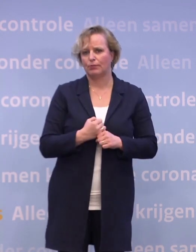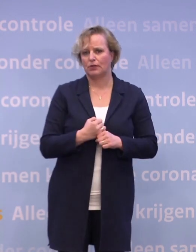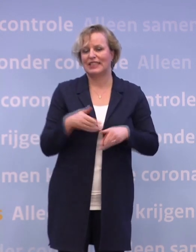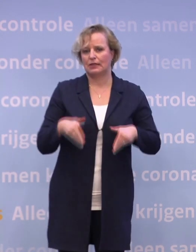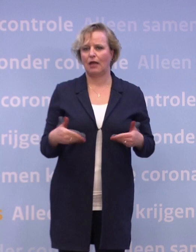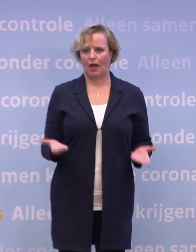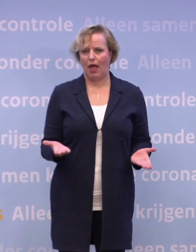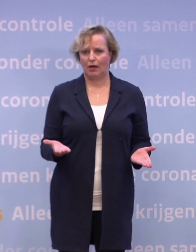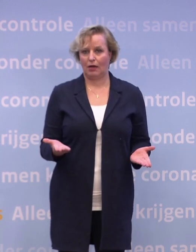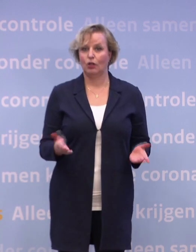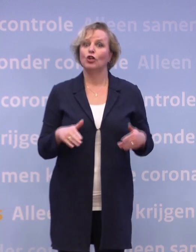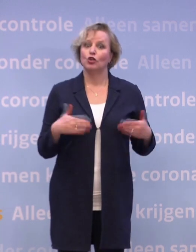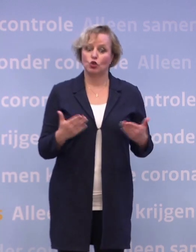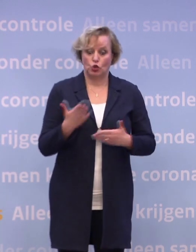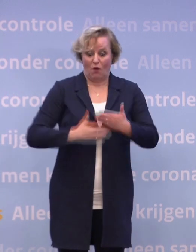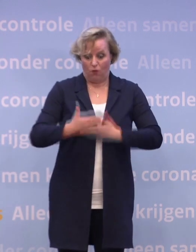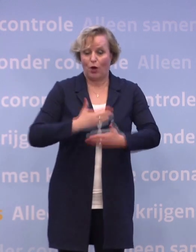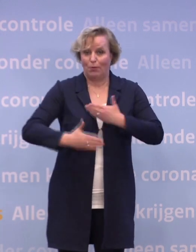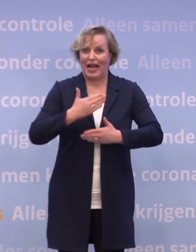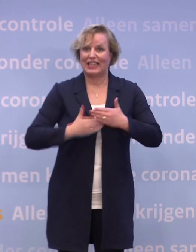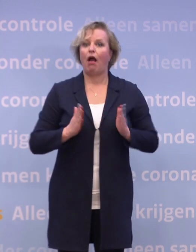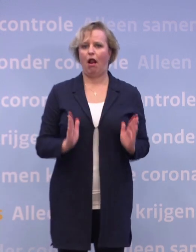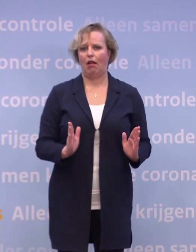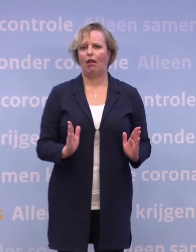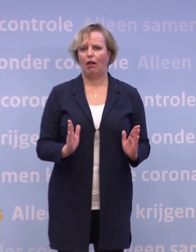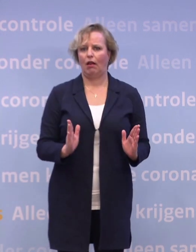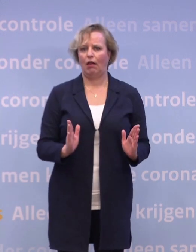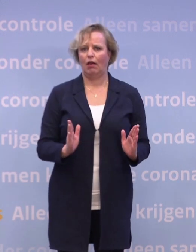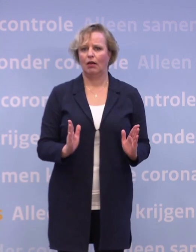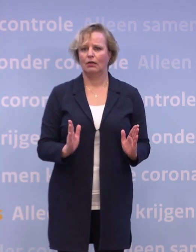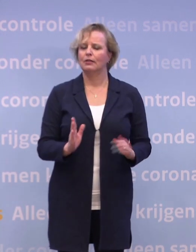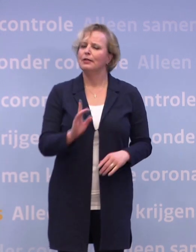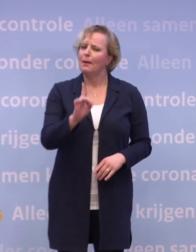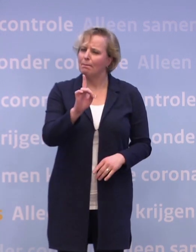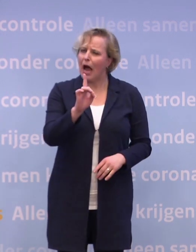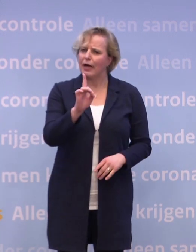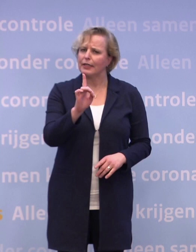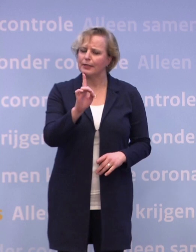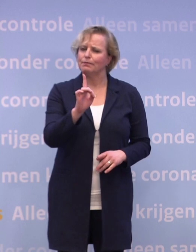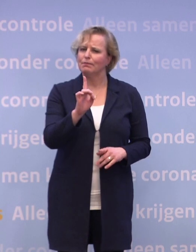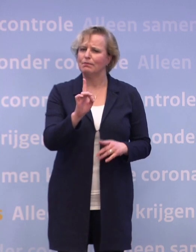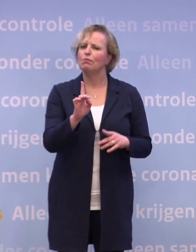Kortom, veel voorbereidingen zijn getroffen. Maar het is een ingewikkelde puzzel.